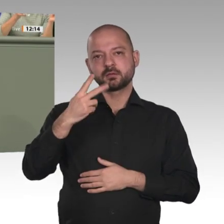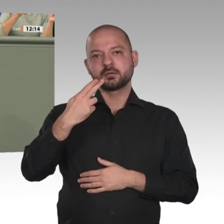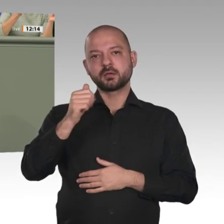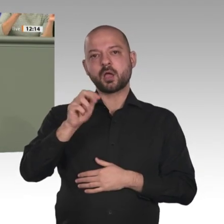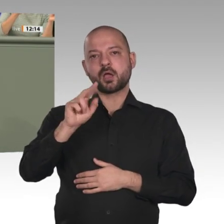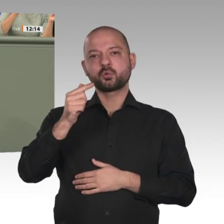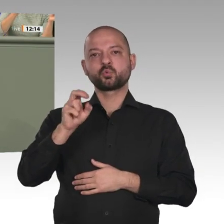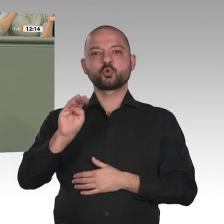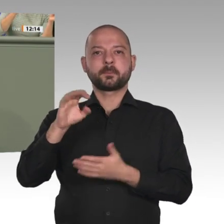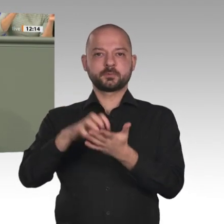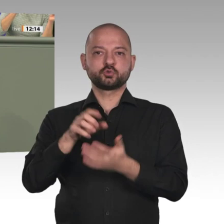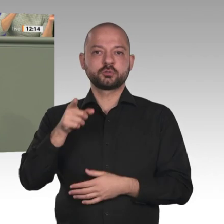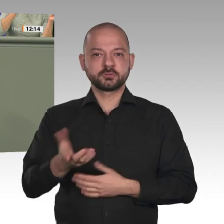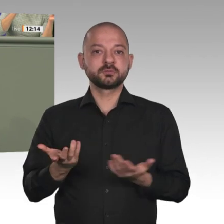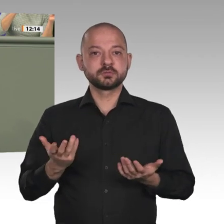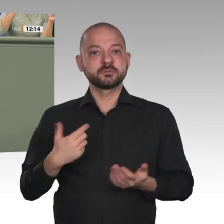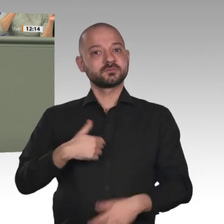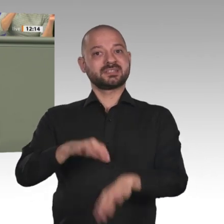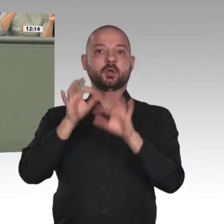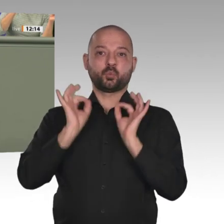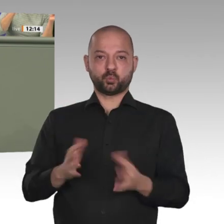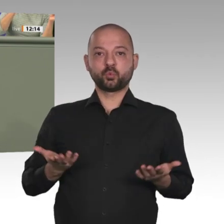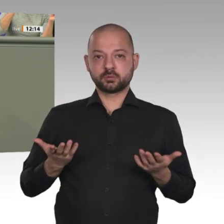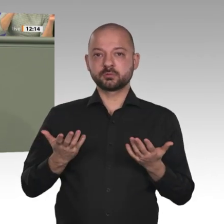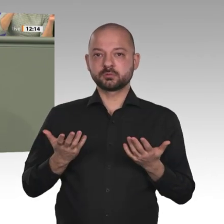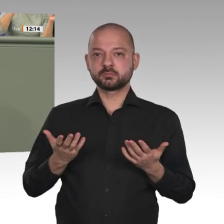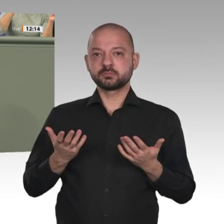wichtiger Nachbarländer, wichtiger Länder, die Einfluss auf die Entwicklung im Iran haben?